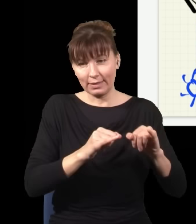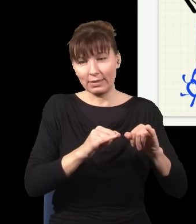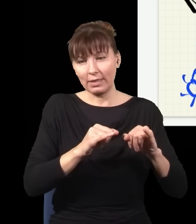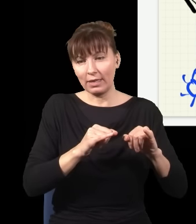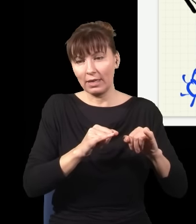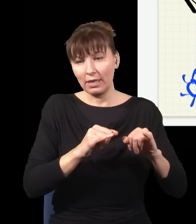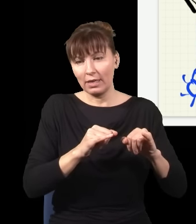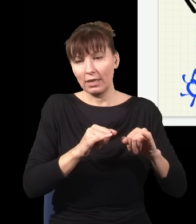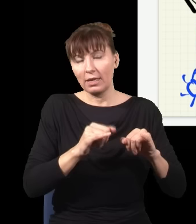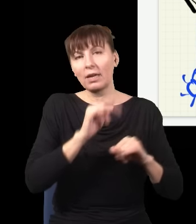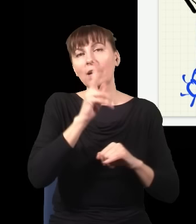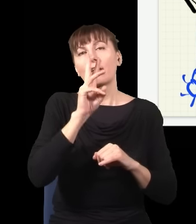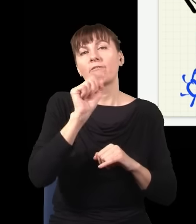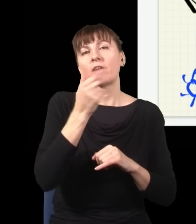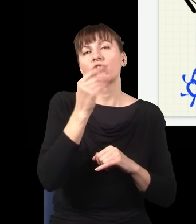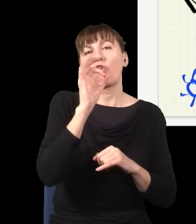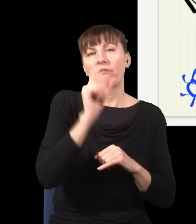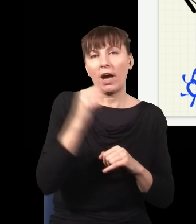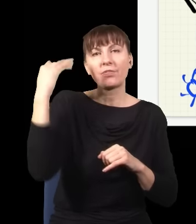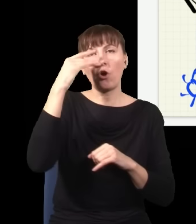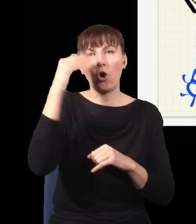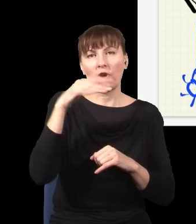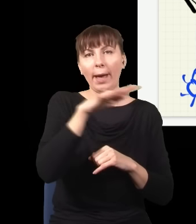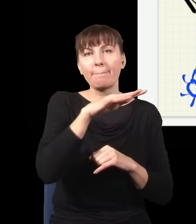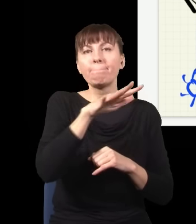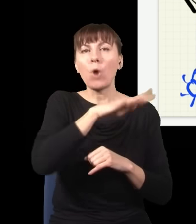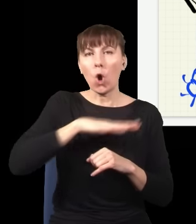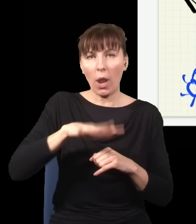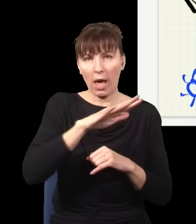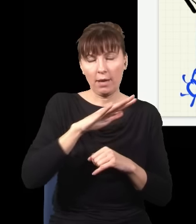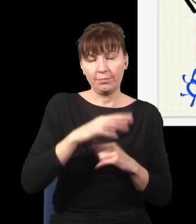my się zajmujemy opisem cząstek, które się poruszają z prędkością nadświetlną,